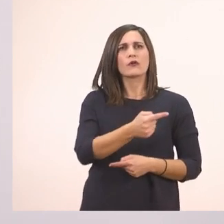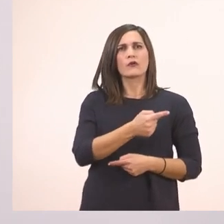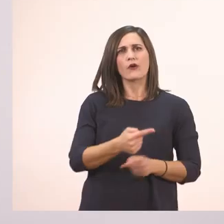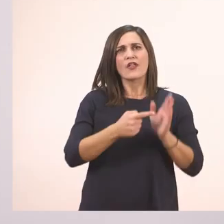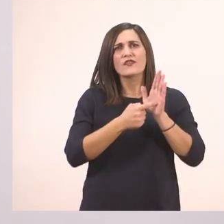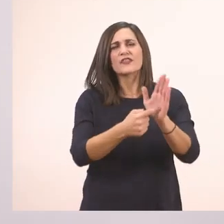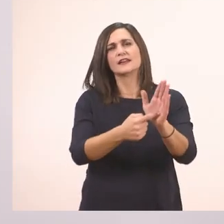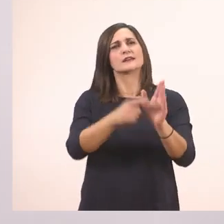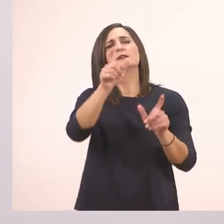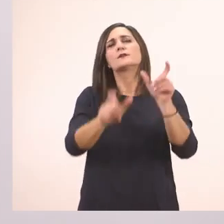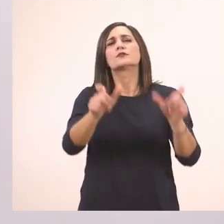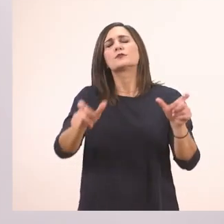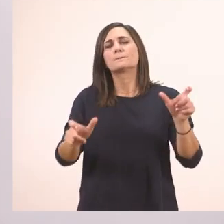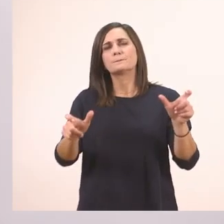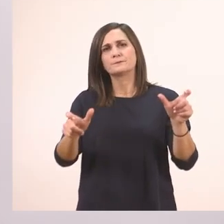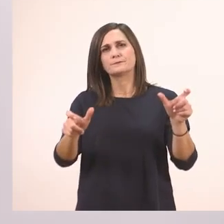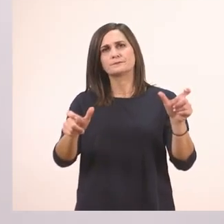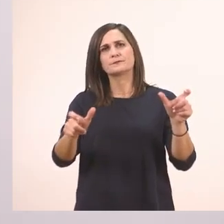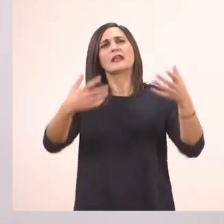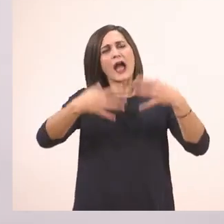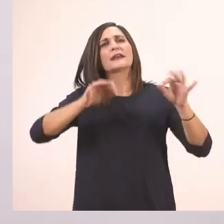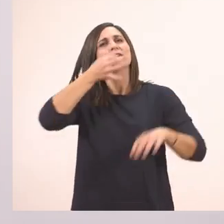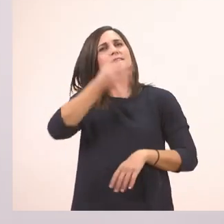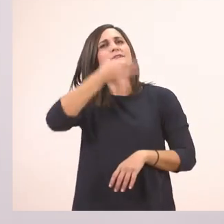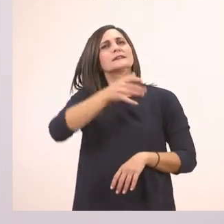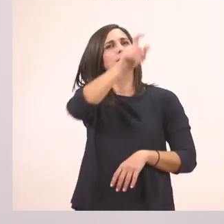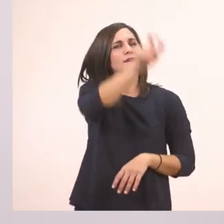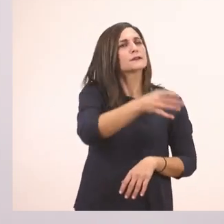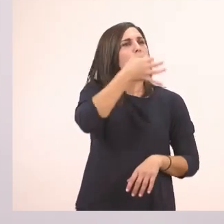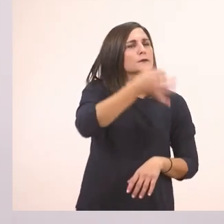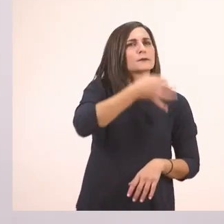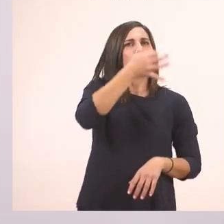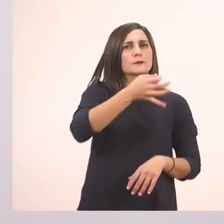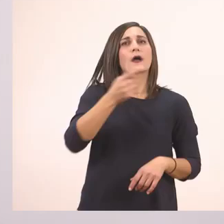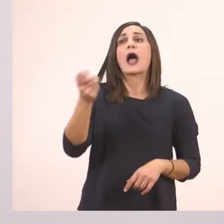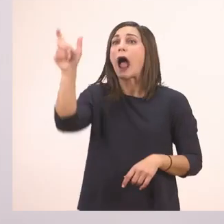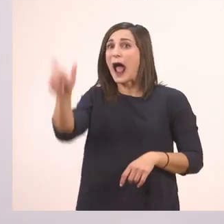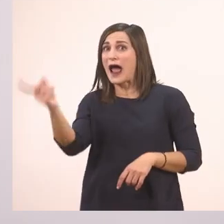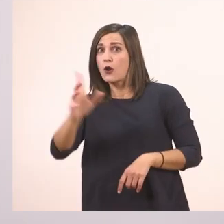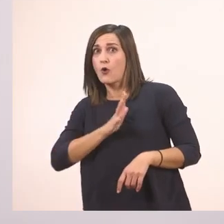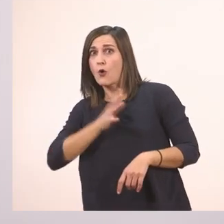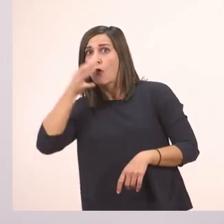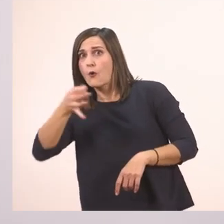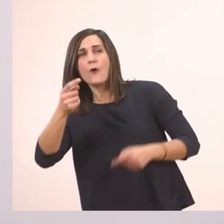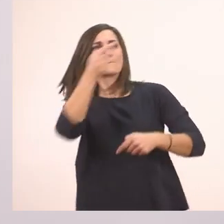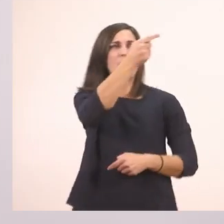Παύλα διαλόγου βάζω όταν ξεκινάει να μιλάει κάποιος. Και κάθε φορά που αλλάζει το πρόσωπο βάζουμε ξανά την παύλα.